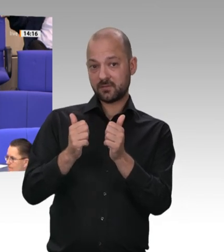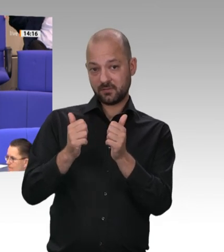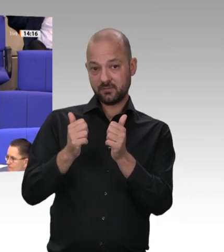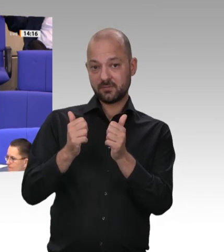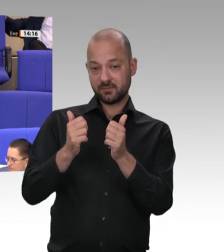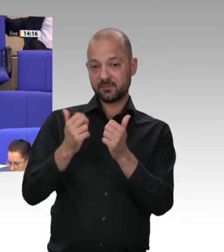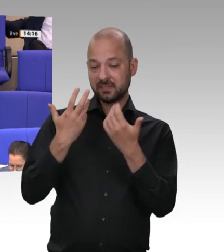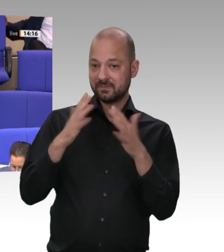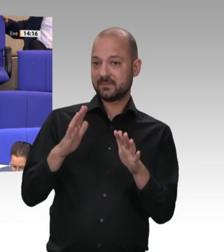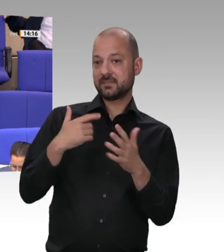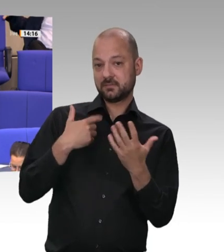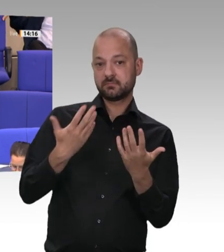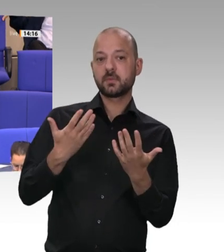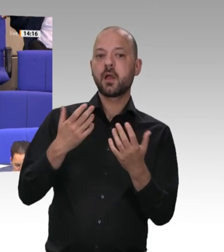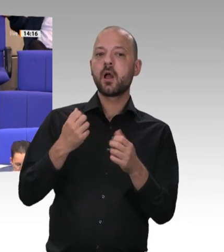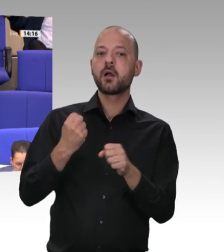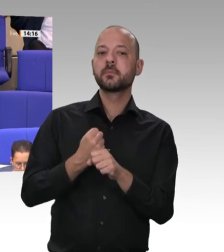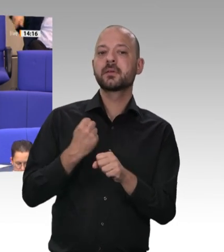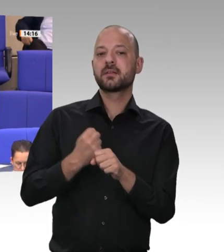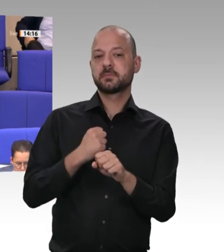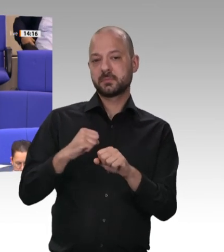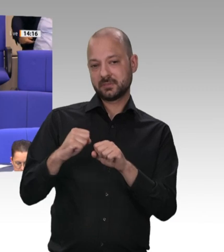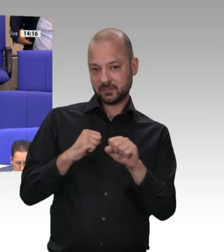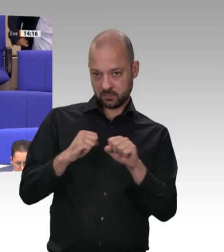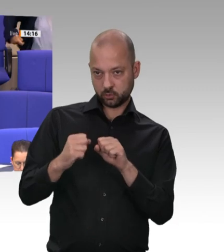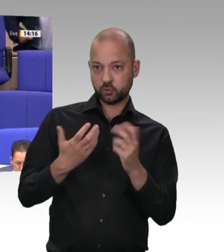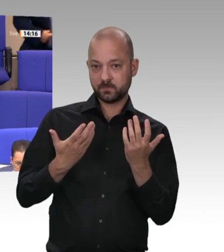der geltenden Gesetze grundsätzlich frei, zu entscheiden, ob sie Tätigkeiten durch